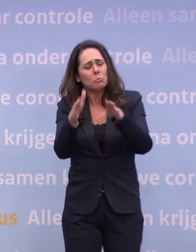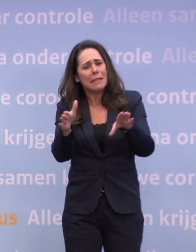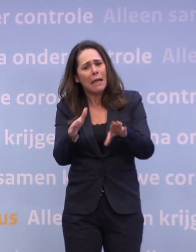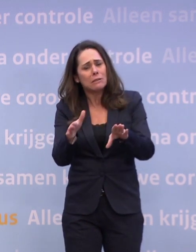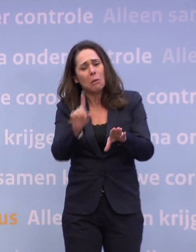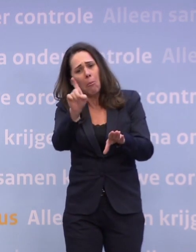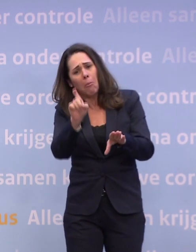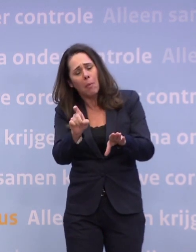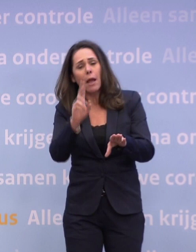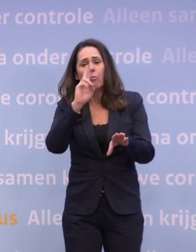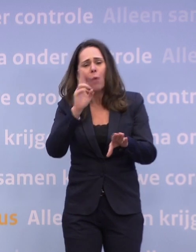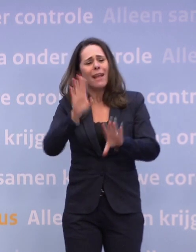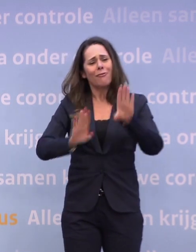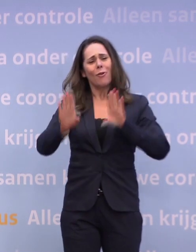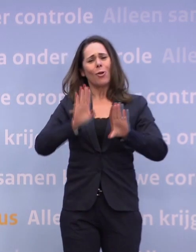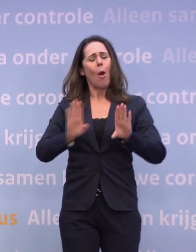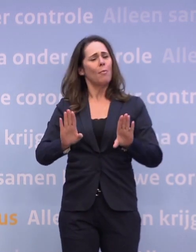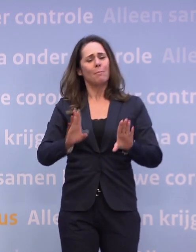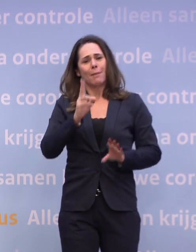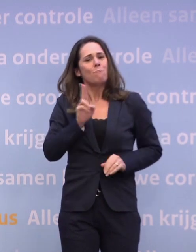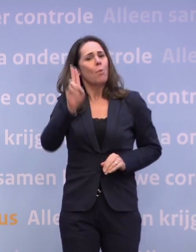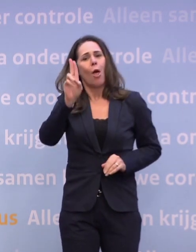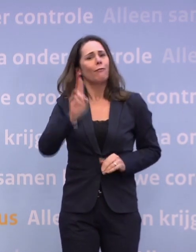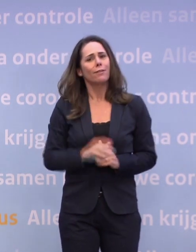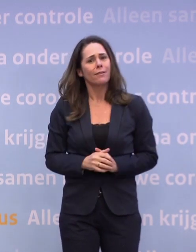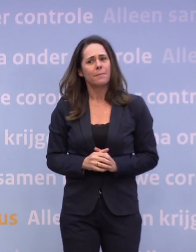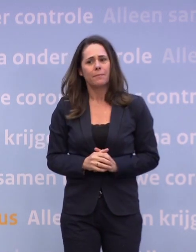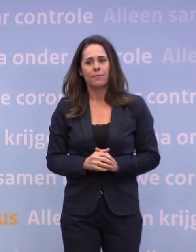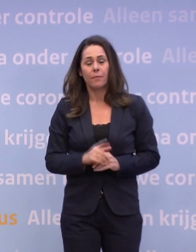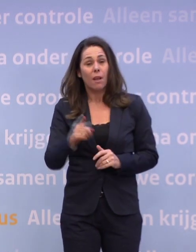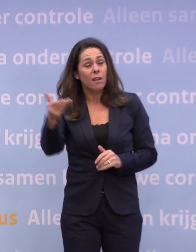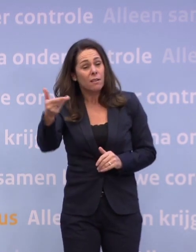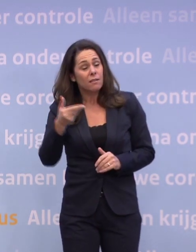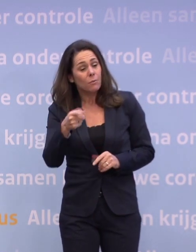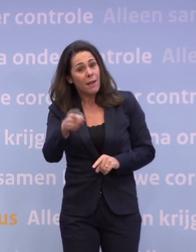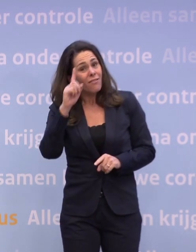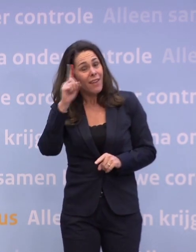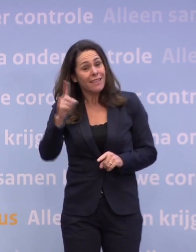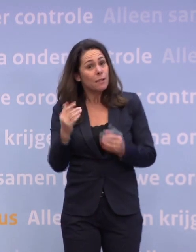...dan weer te voorkomen, maar zelfs dat kan ik niet beloven. Zelfs nu weten we niet met hoeveel mensen we kerst kunnen vieren?